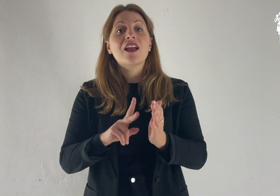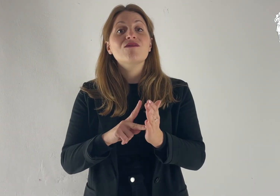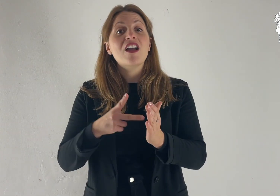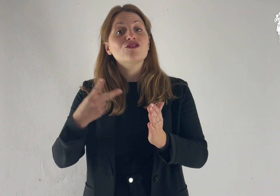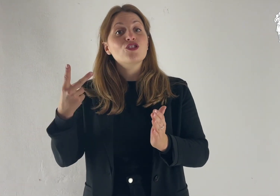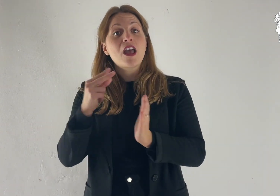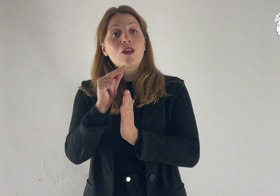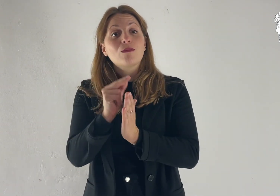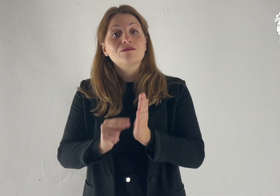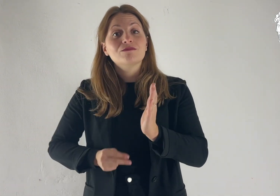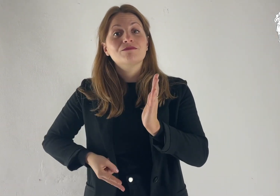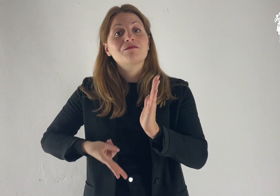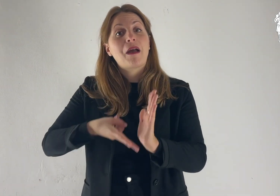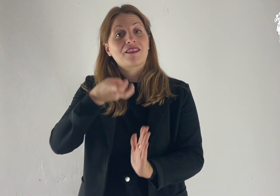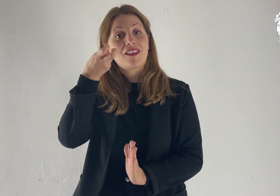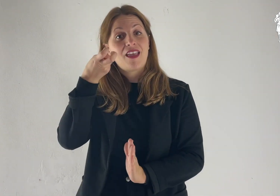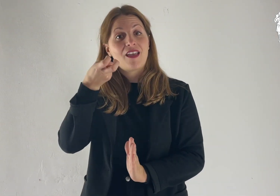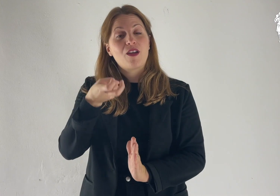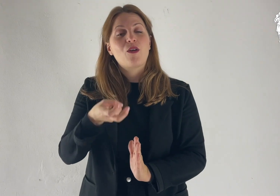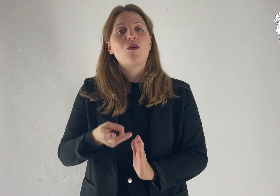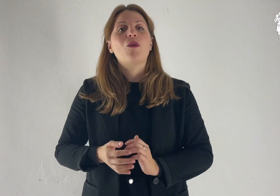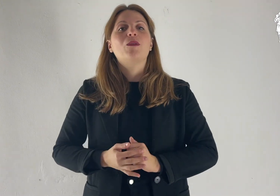Dal Vangelo secondo Matteo